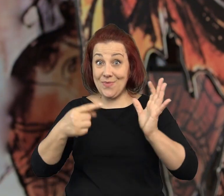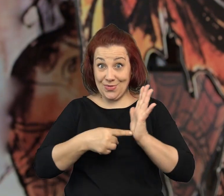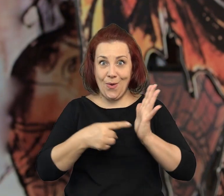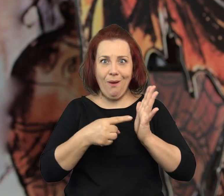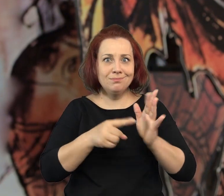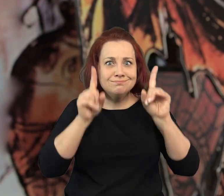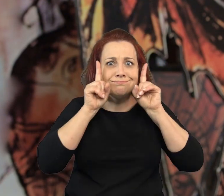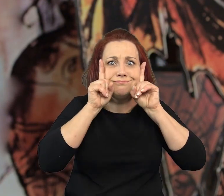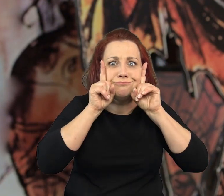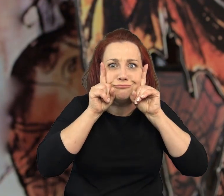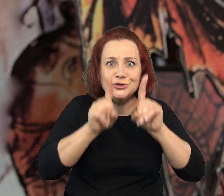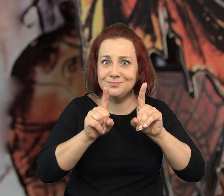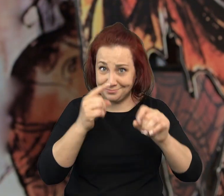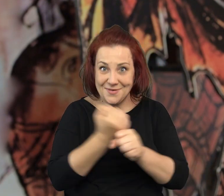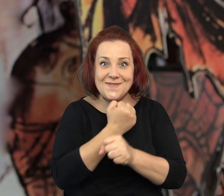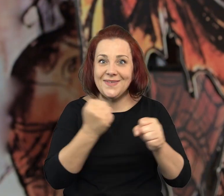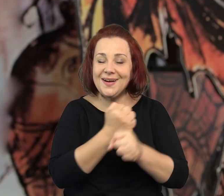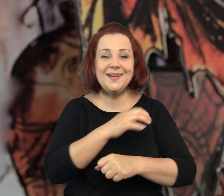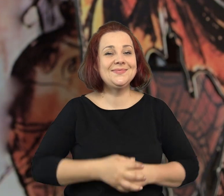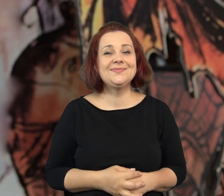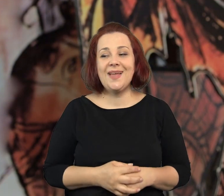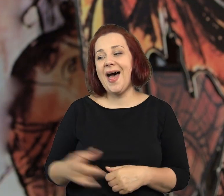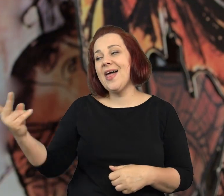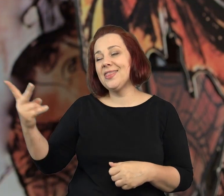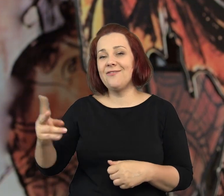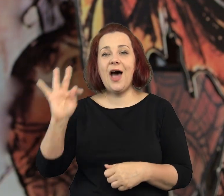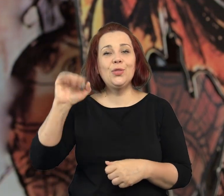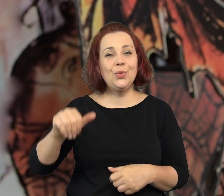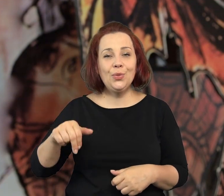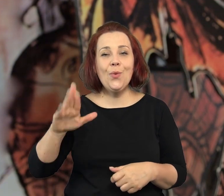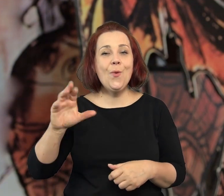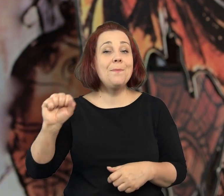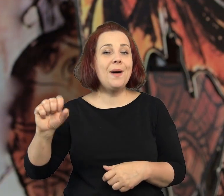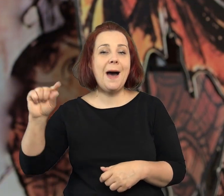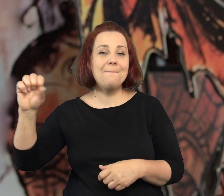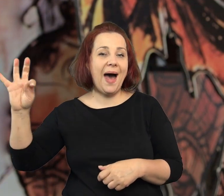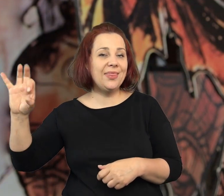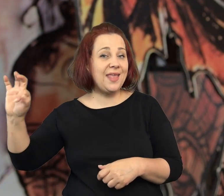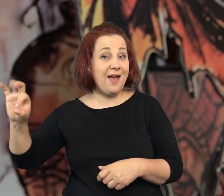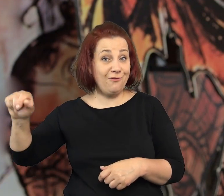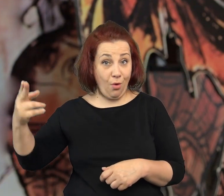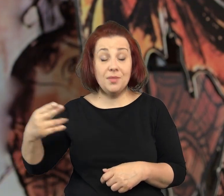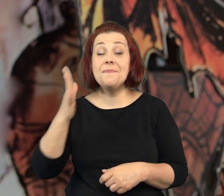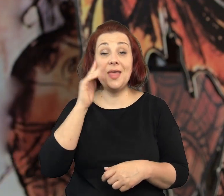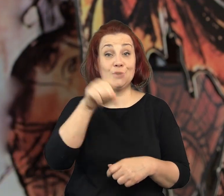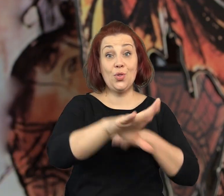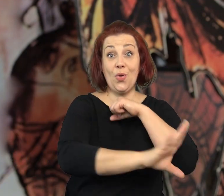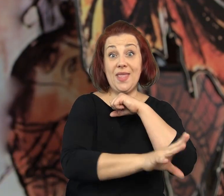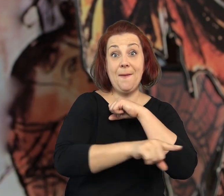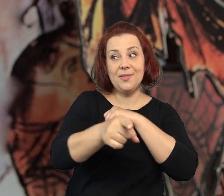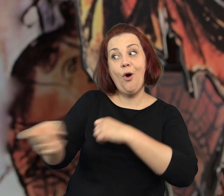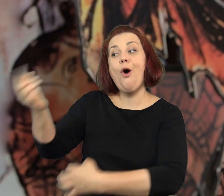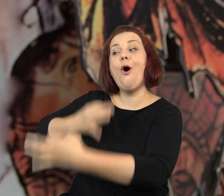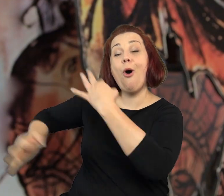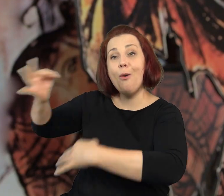Większość historii jest naprawdę autentyczna, a Tuba i Patefon mieszkają na Dębnikach.